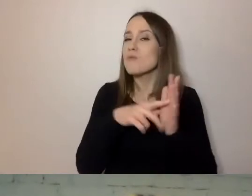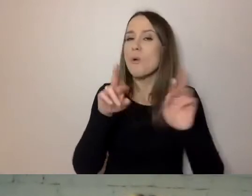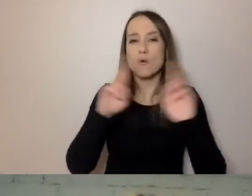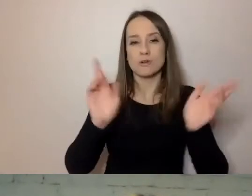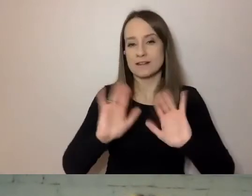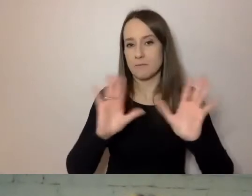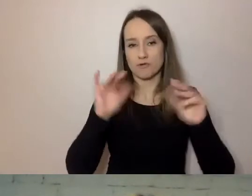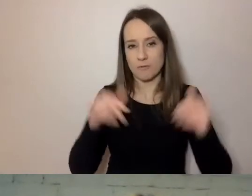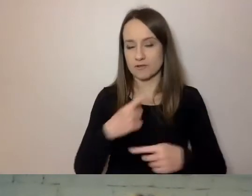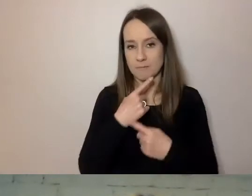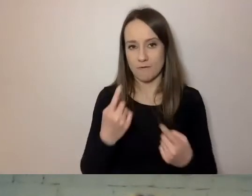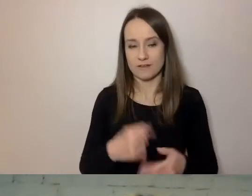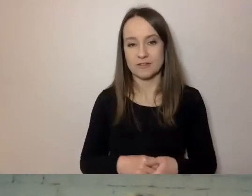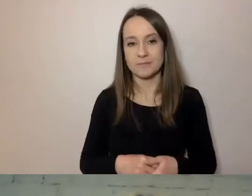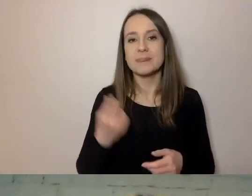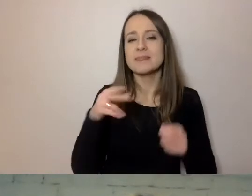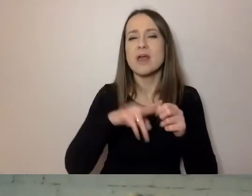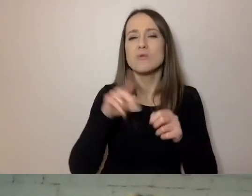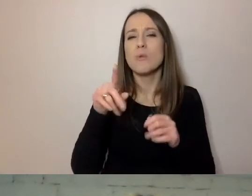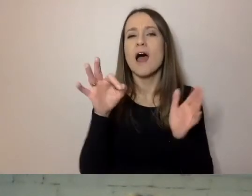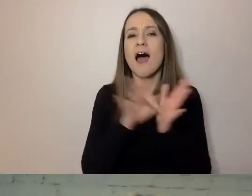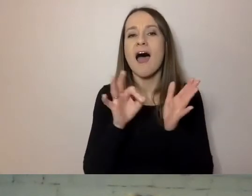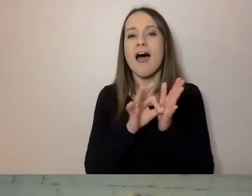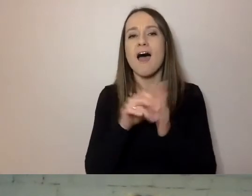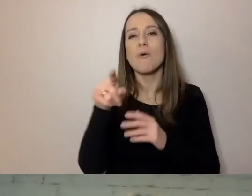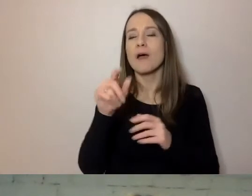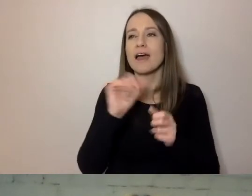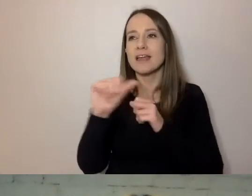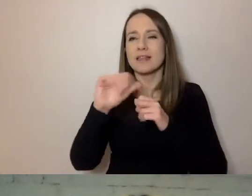Niektóre są bardziej zawiłe, a niektóre prostsze.